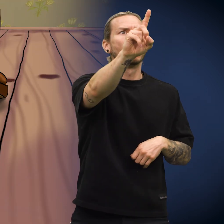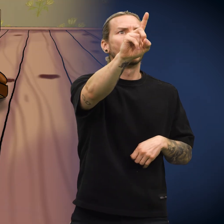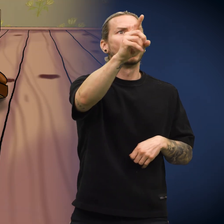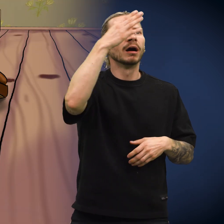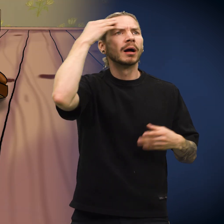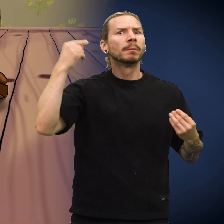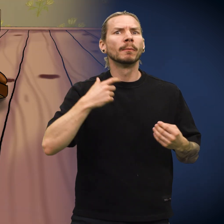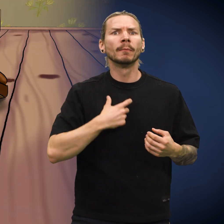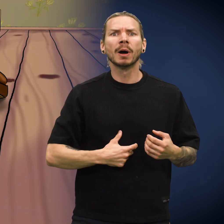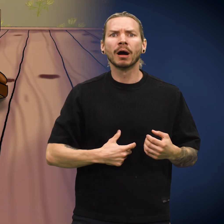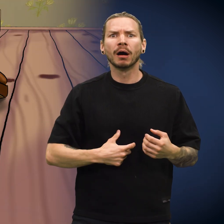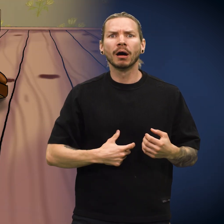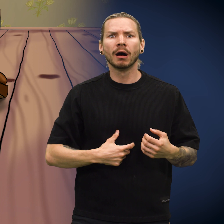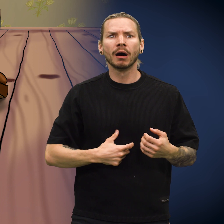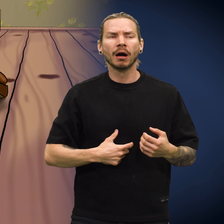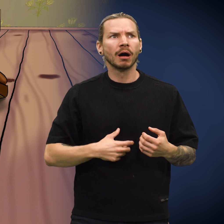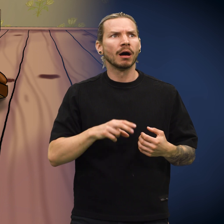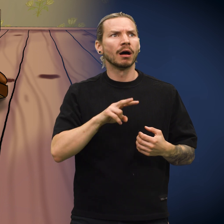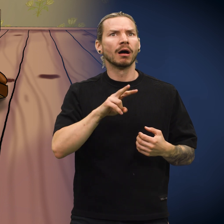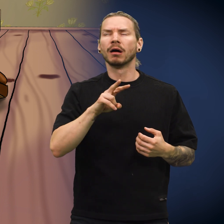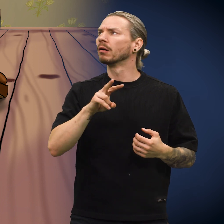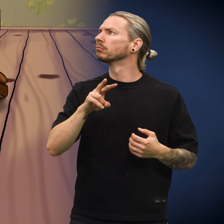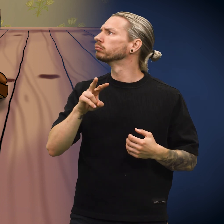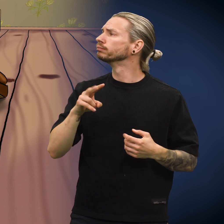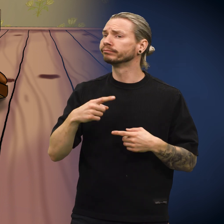«Å nei, han glemte meg!» utbrøt skillingen.